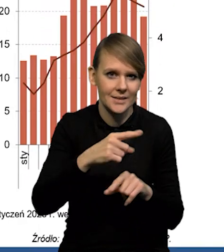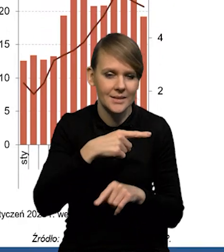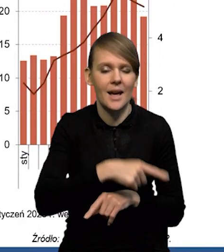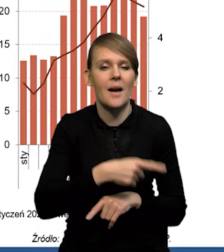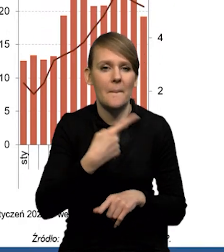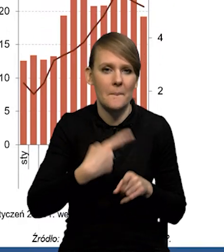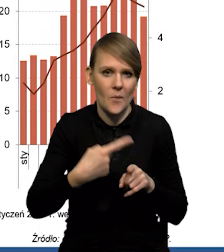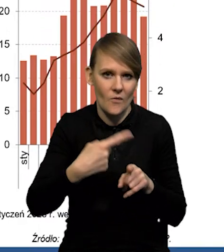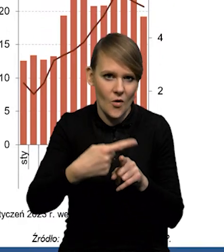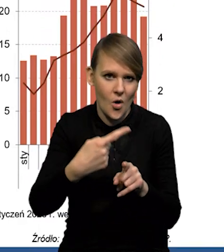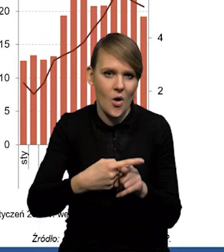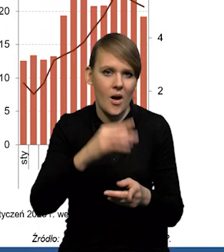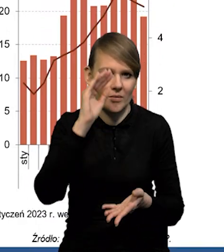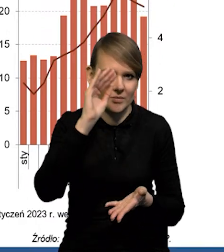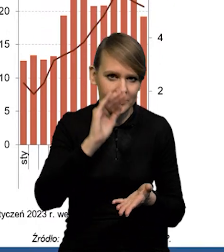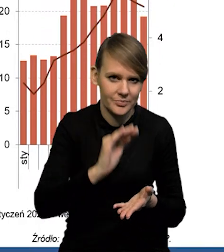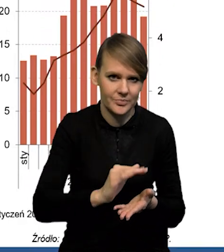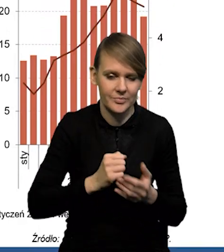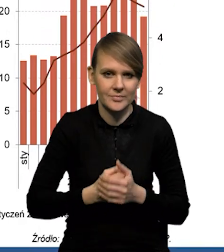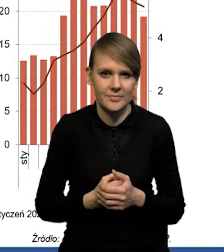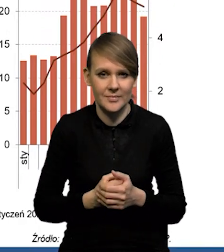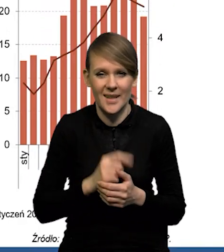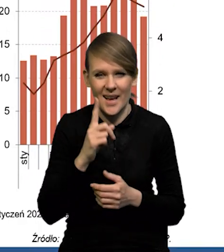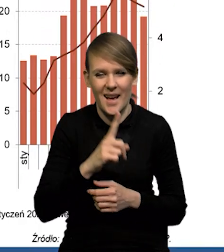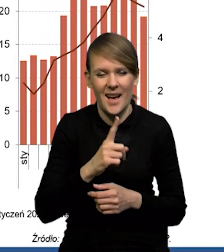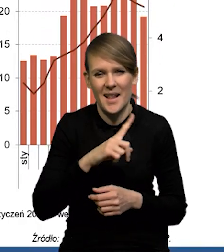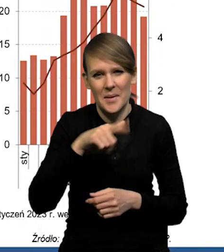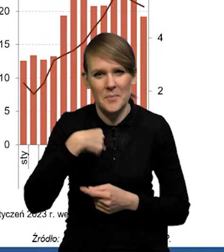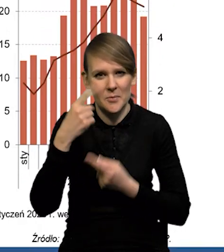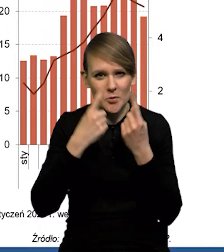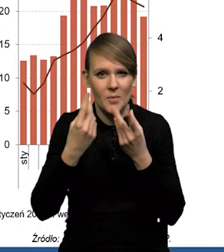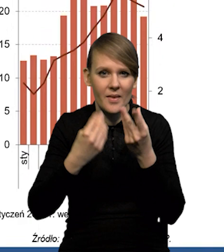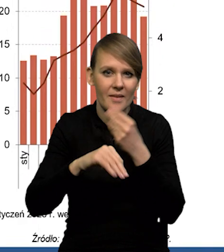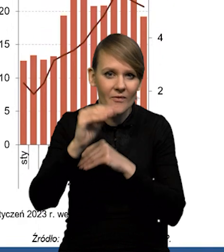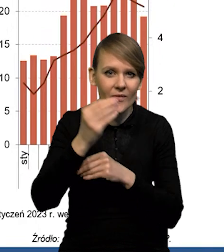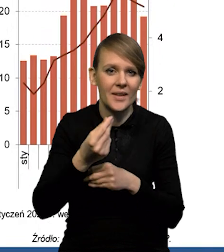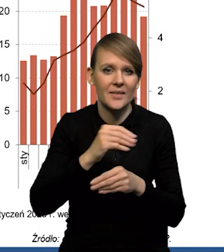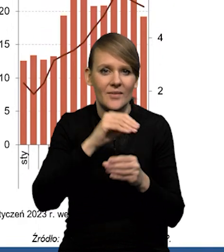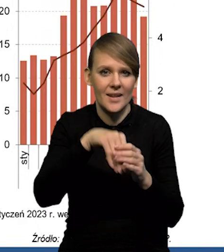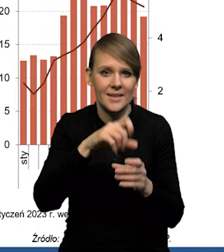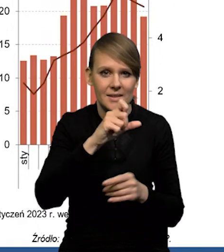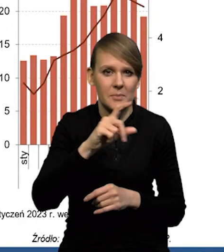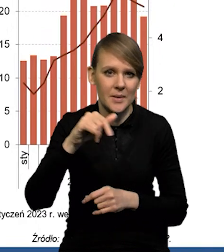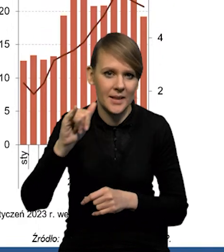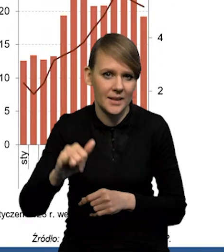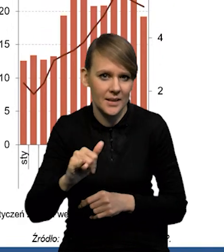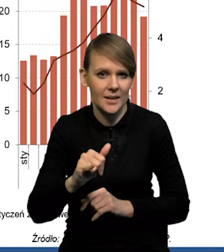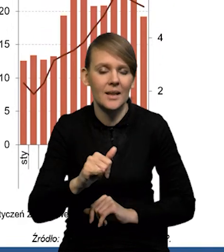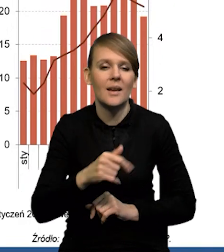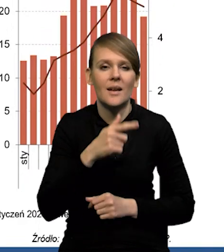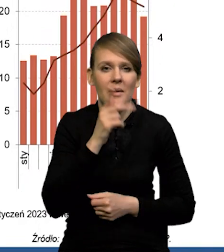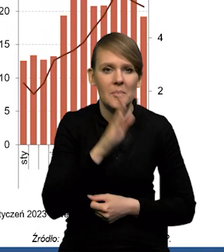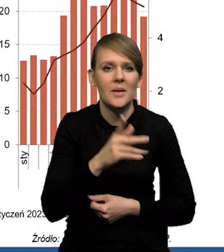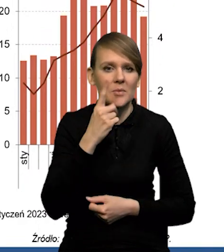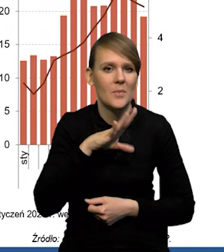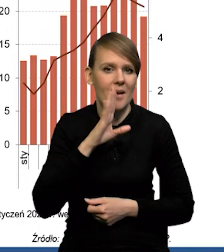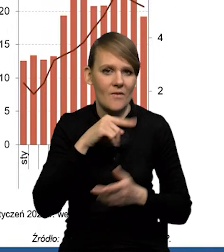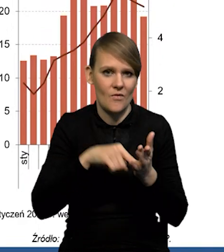stopniowo obniża się, chociaż naszym zdaniem najwyższa inflacja CPI w tym ujęciu rok do roku będzie prawdopodobnie w lutym,